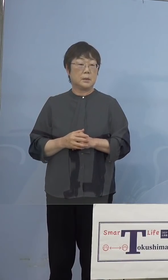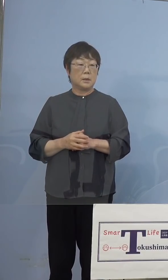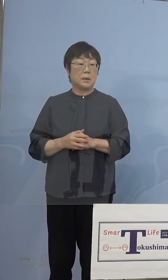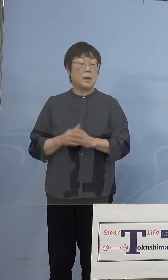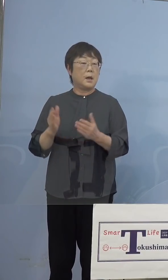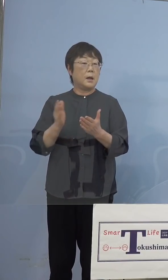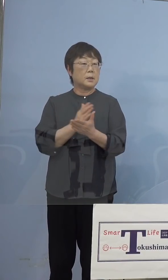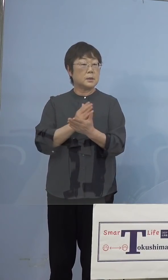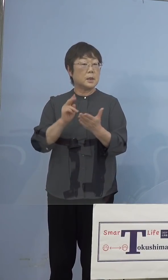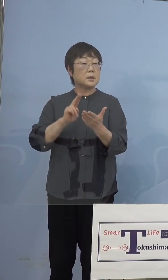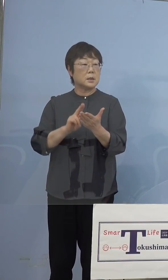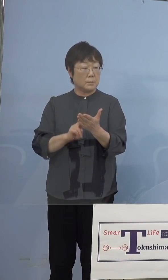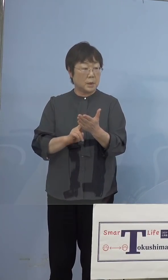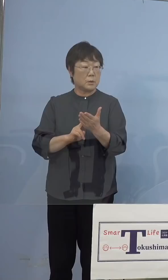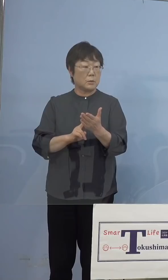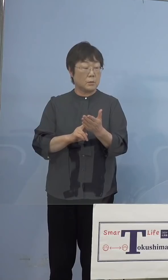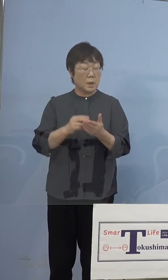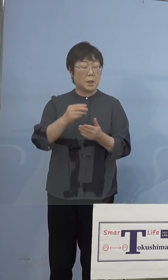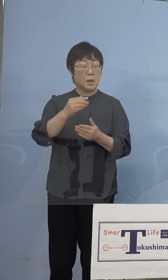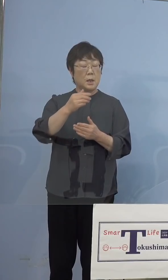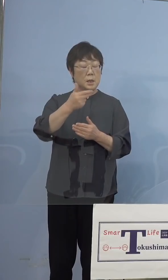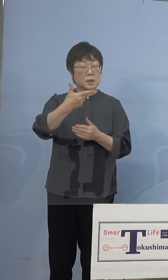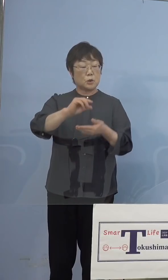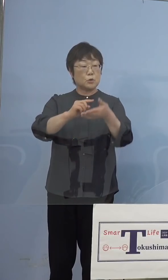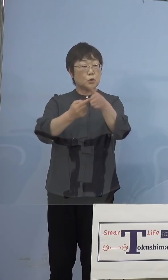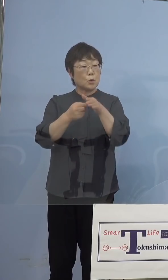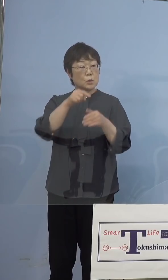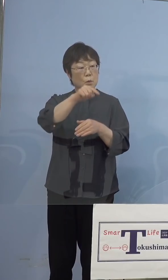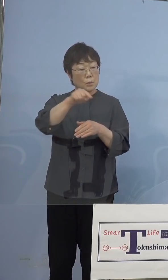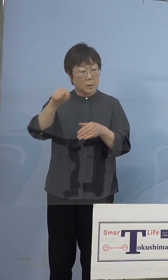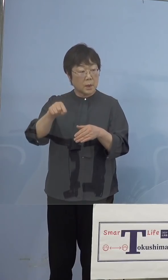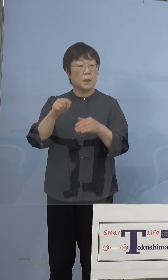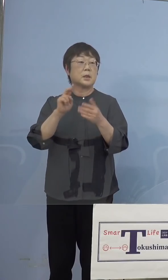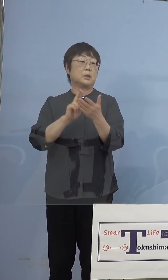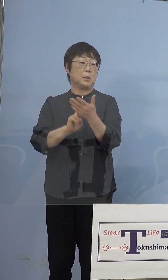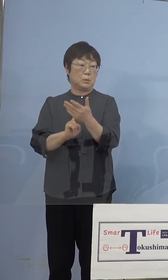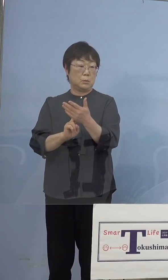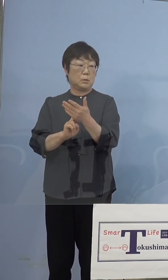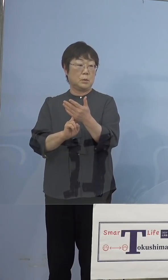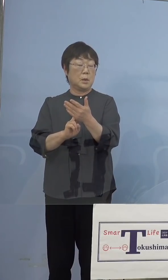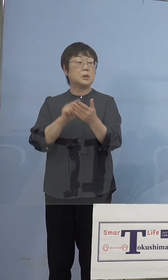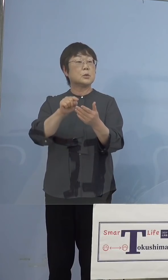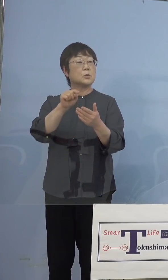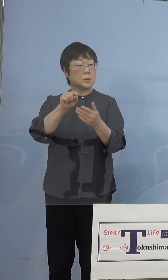それぞれの市区町村、こちらで やっていただくと、当然その中で